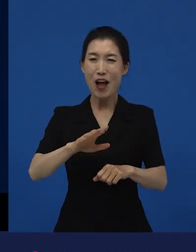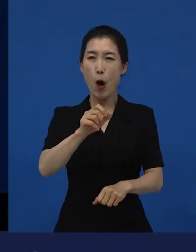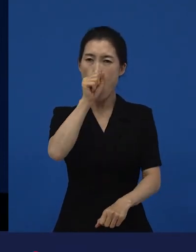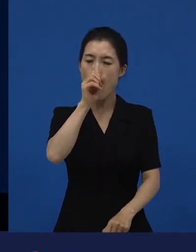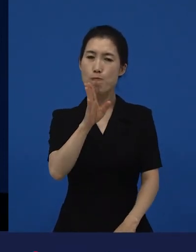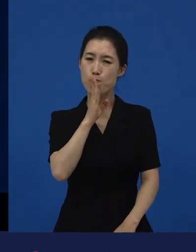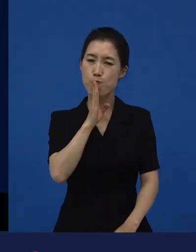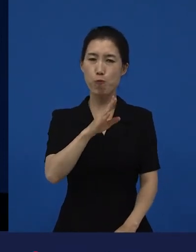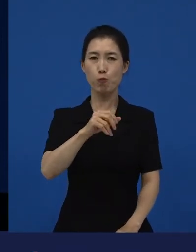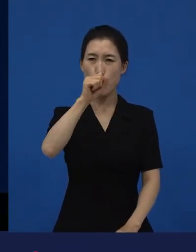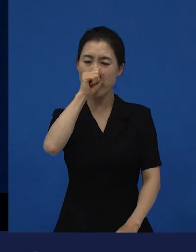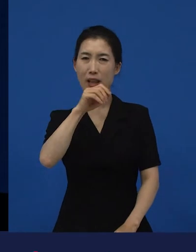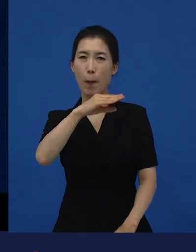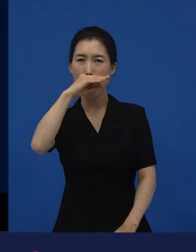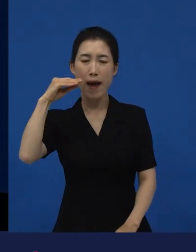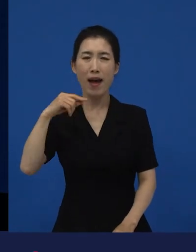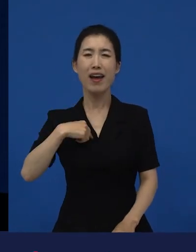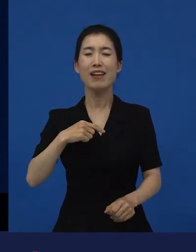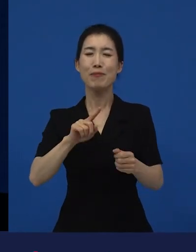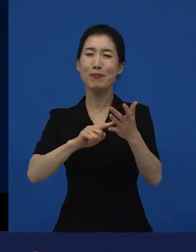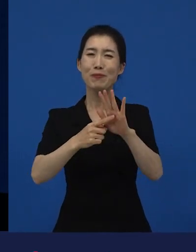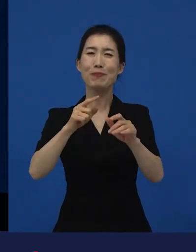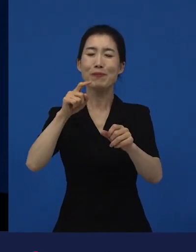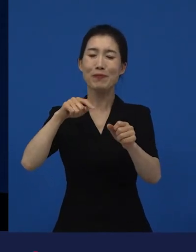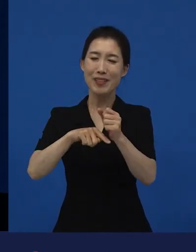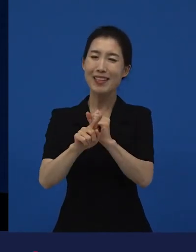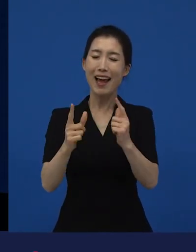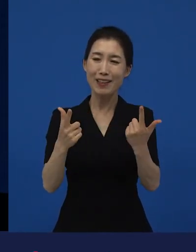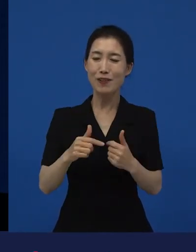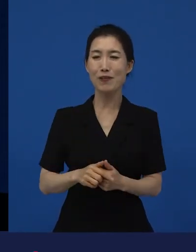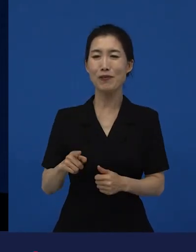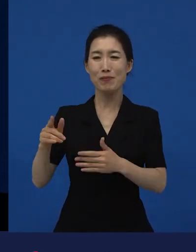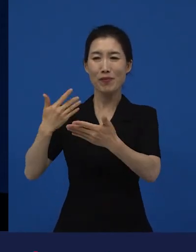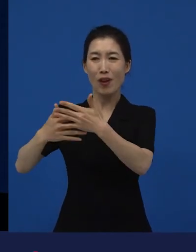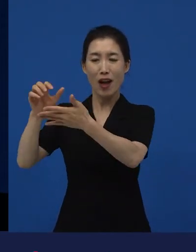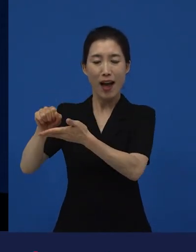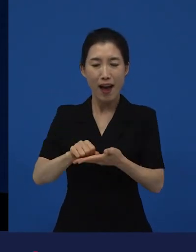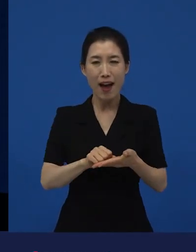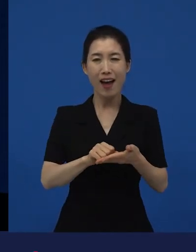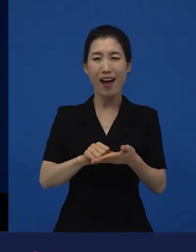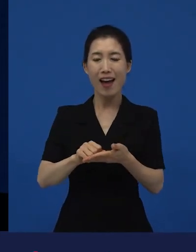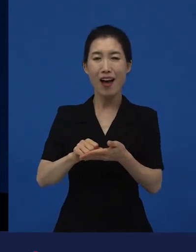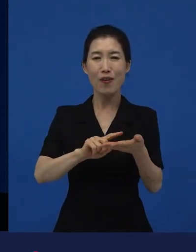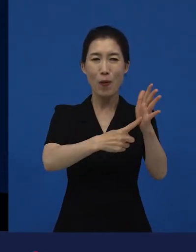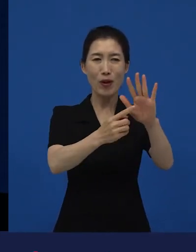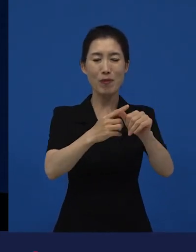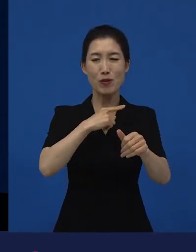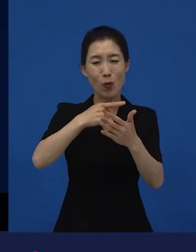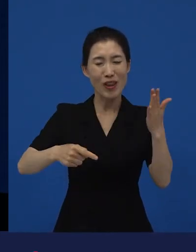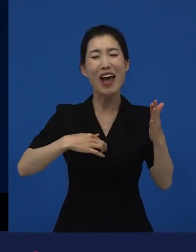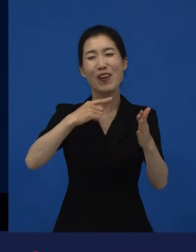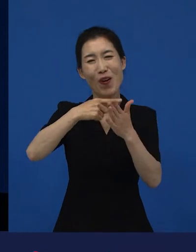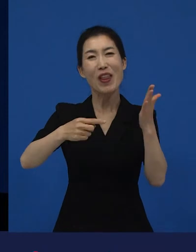나는 왜 이런 작품들을 손해를, 손해는 이제 안 받습니다. 그렇지만 손해 볼 줄 알고 샀지?